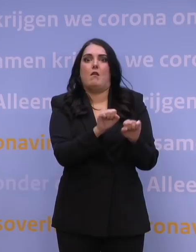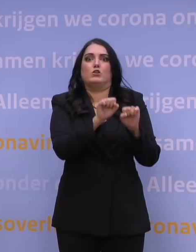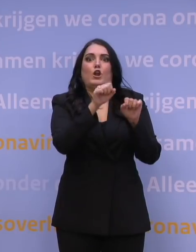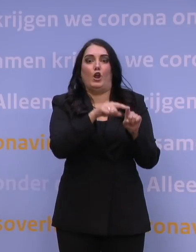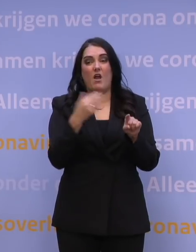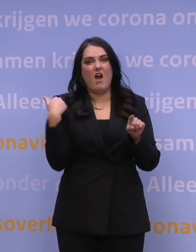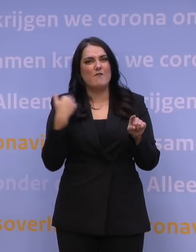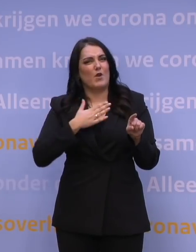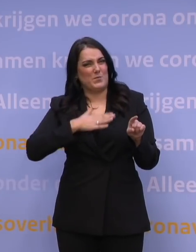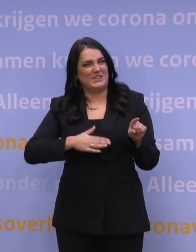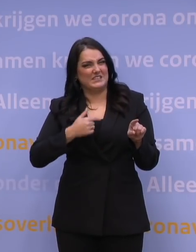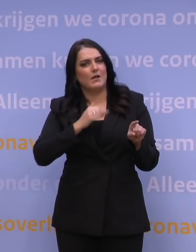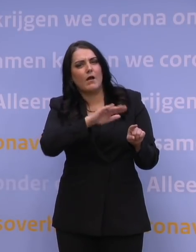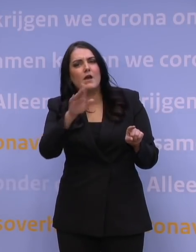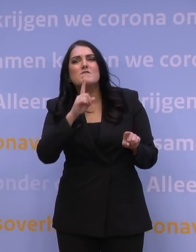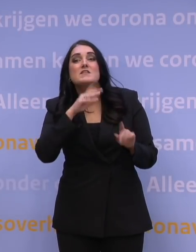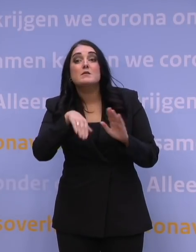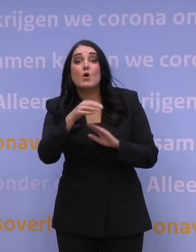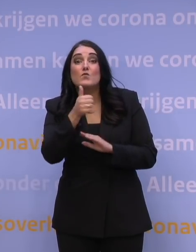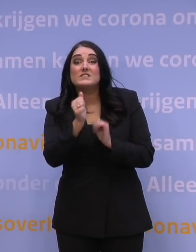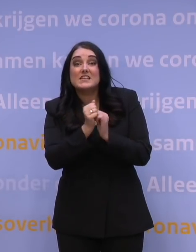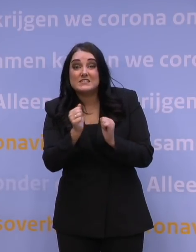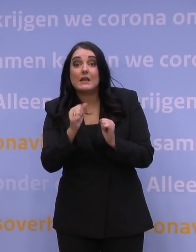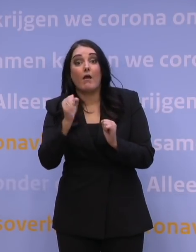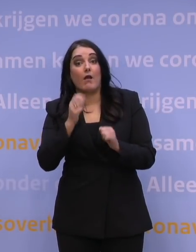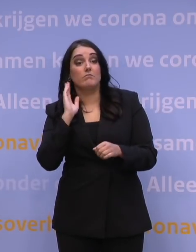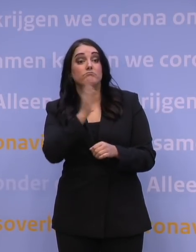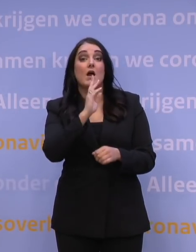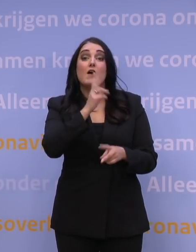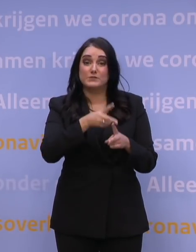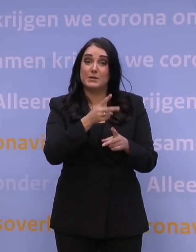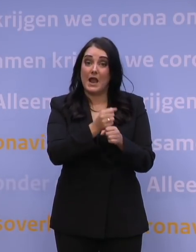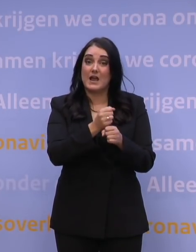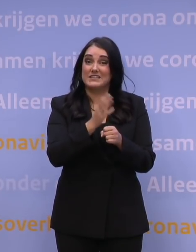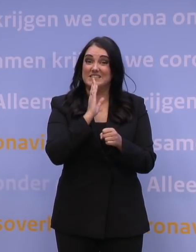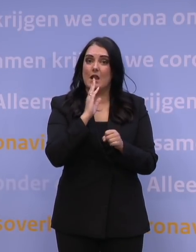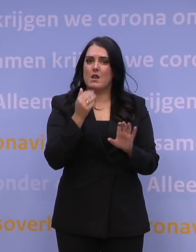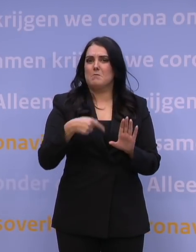dat alle 60-plussers, die konden op dat moment al een afspraak maken als hun laatste prik zes maanden geleden was,